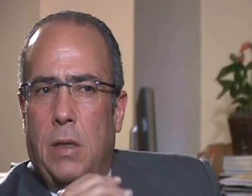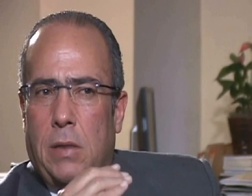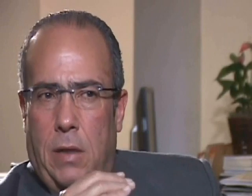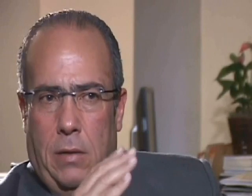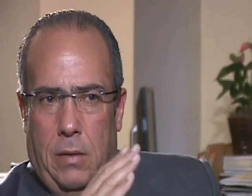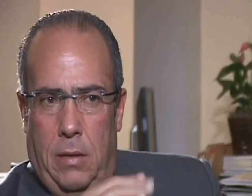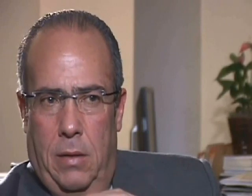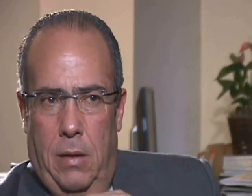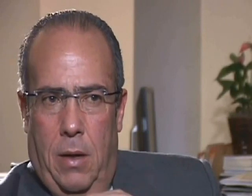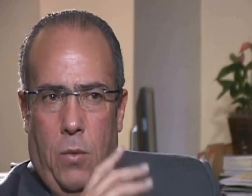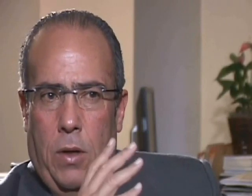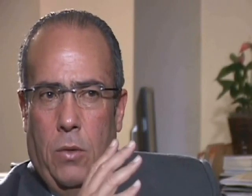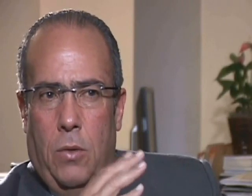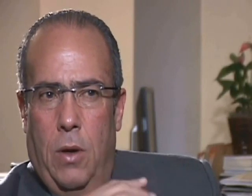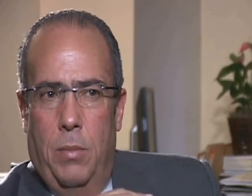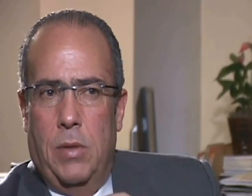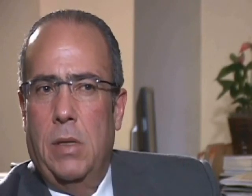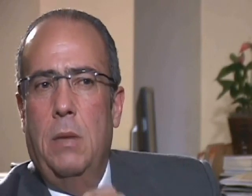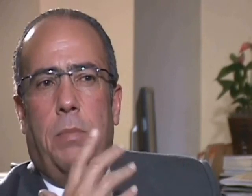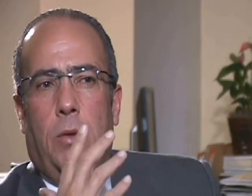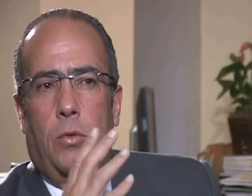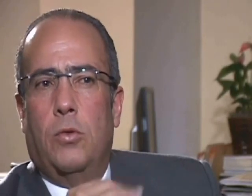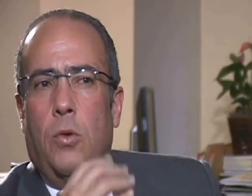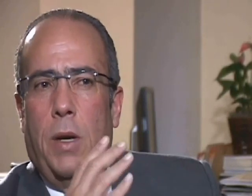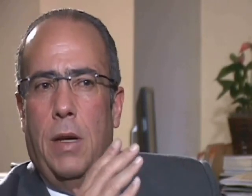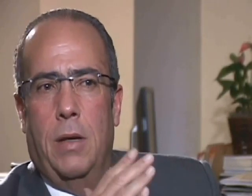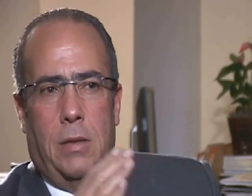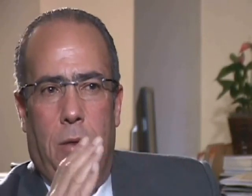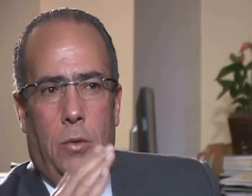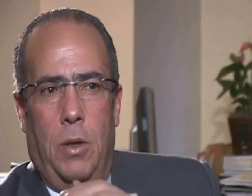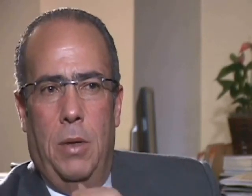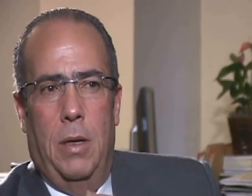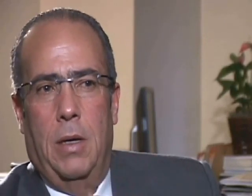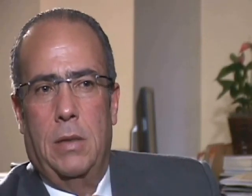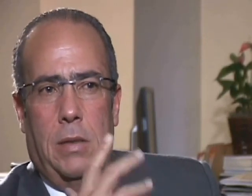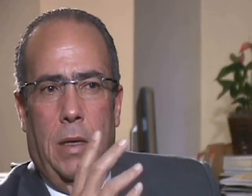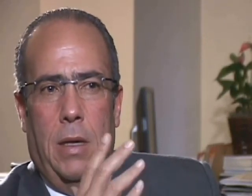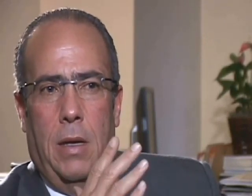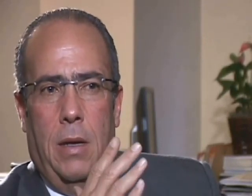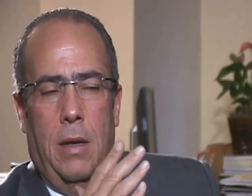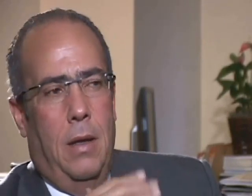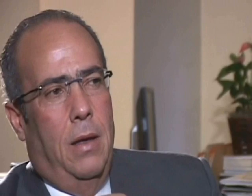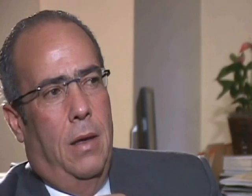a decir, con la vehemencia que le caracteriza, que el presidente Abinader, no tiene nada